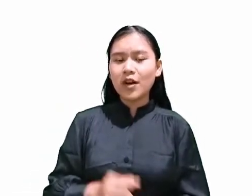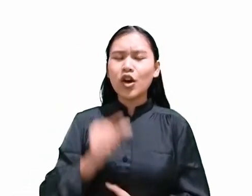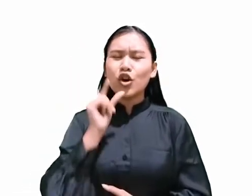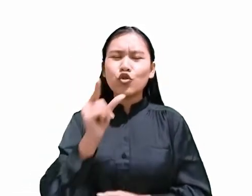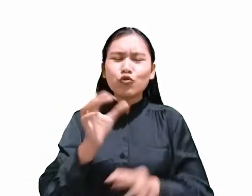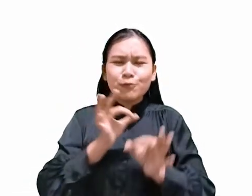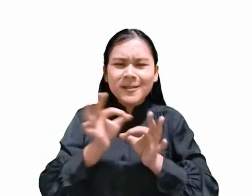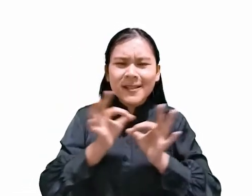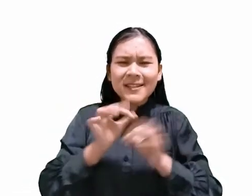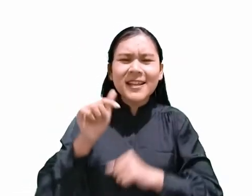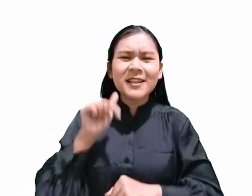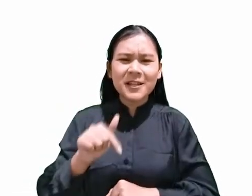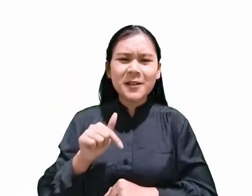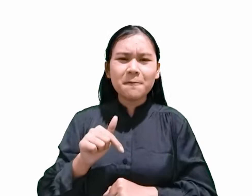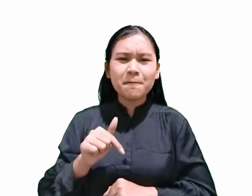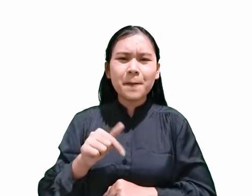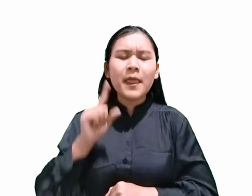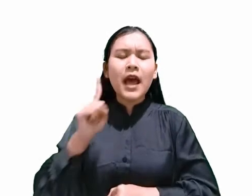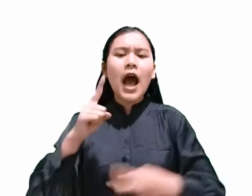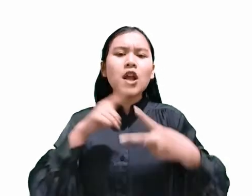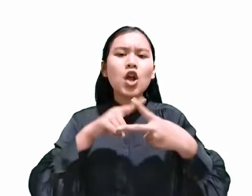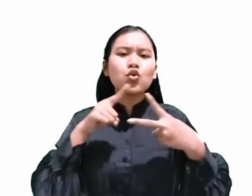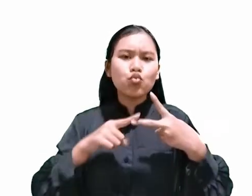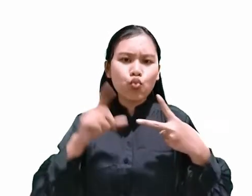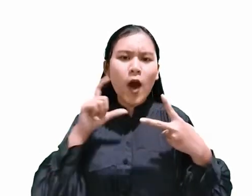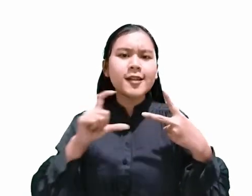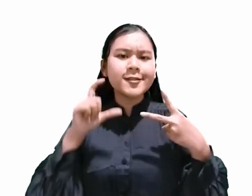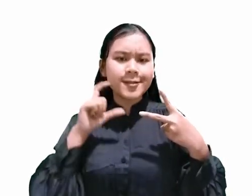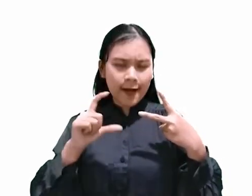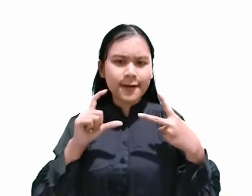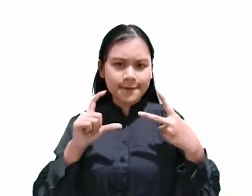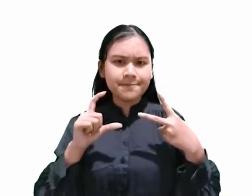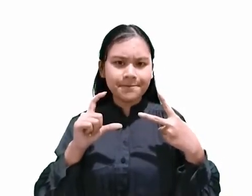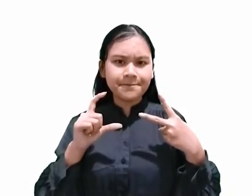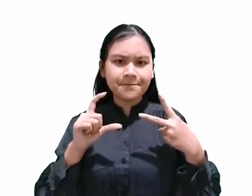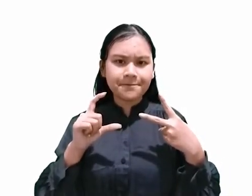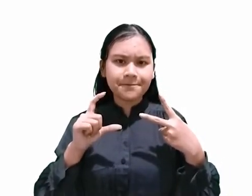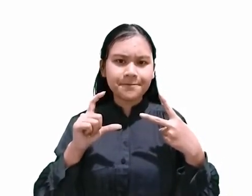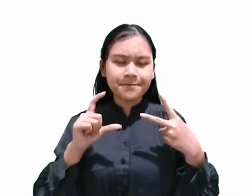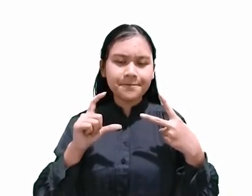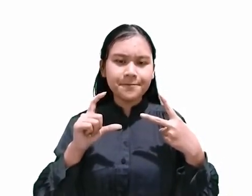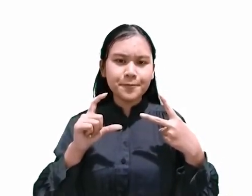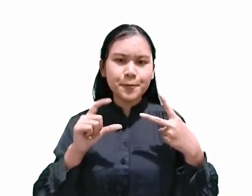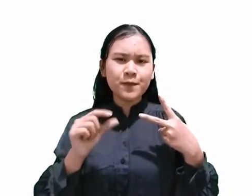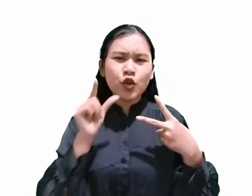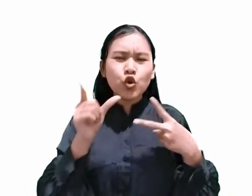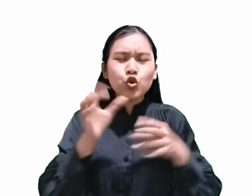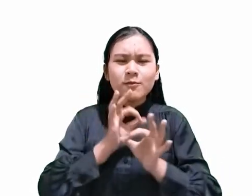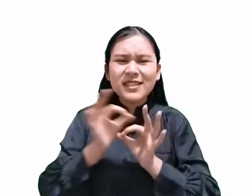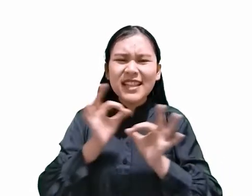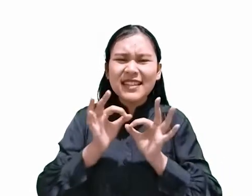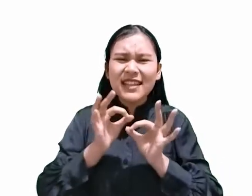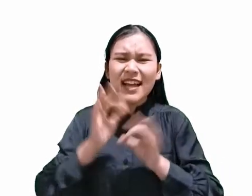setidaknya ada dua cara yang bisa digunakan untuk menjelaskan hari apakah hari Sabat.